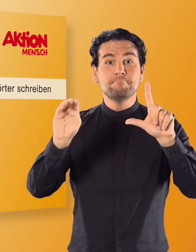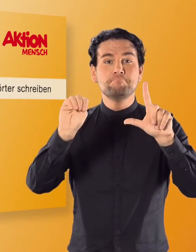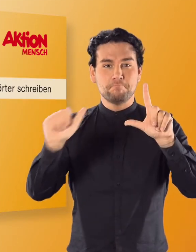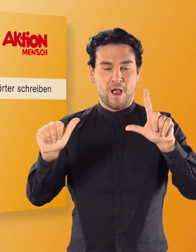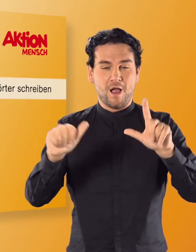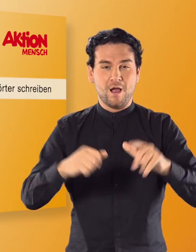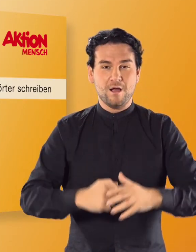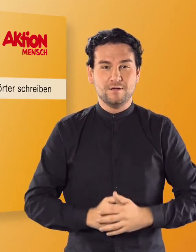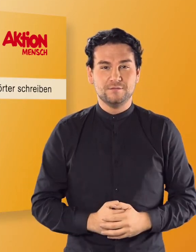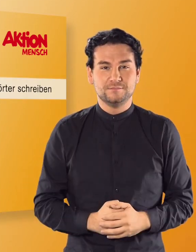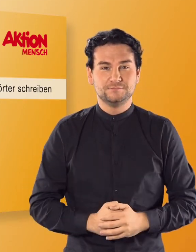(Irmgard) MA